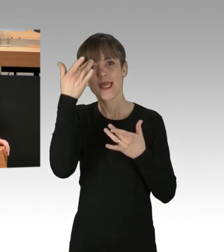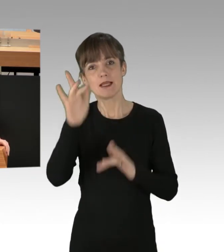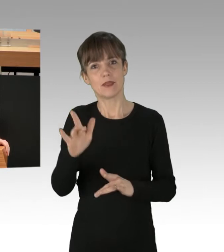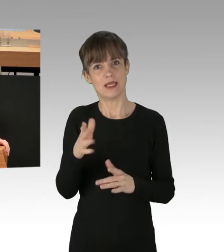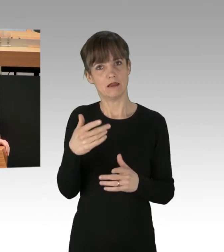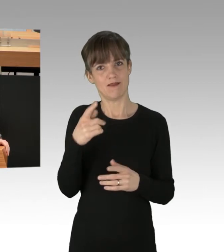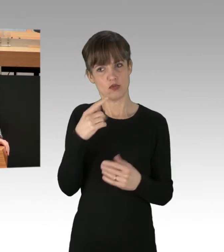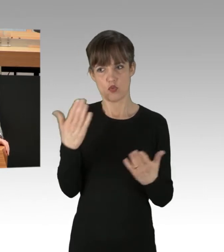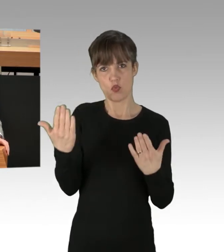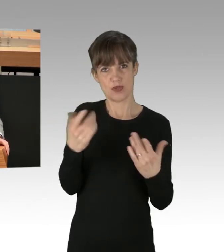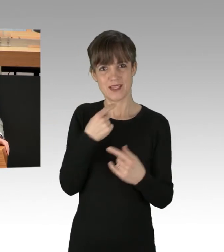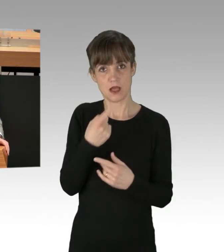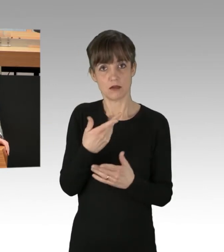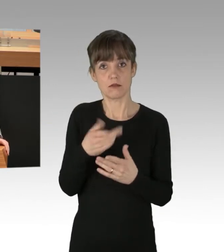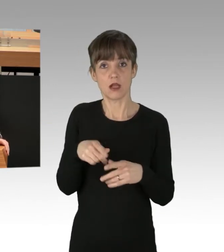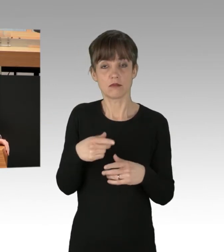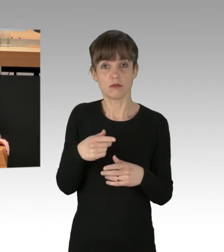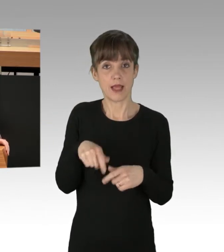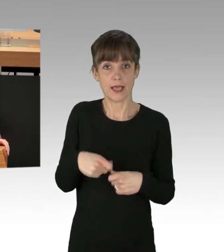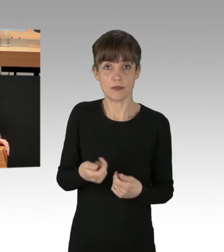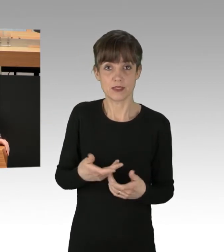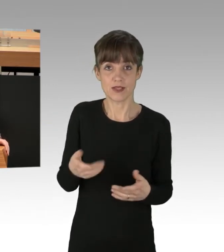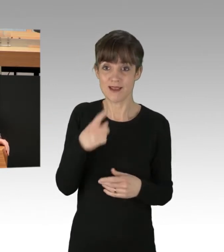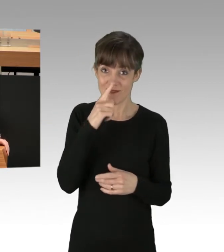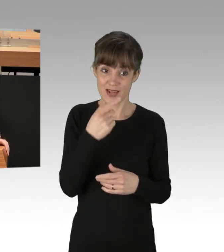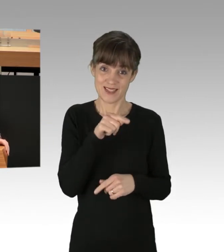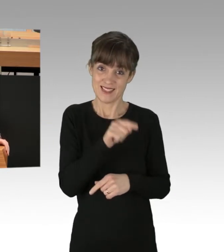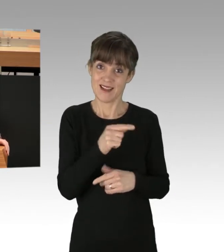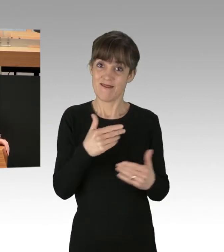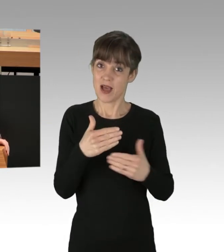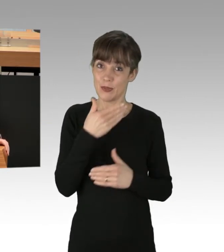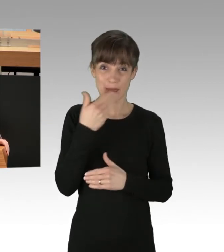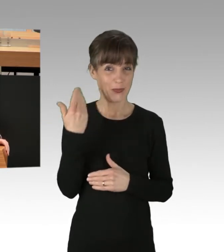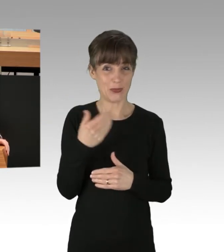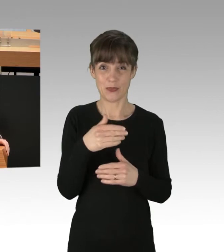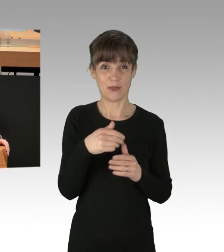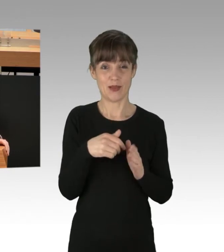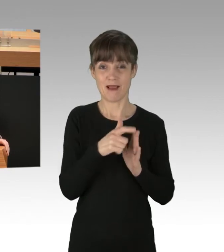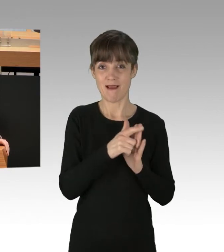dann muss man doch zu dem Schluss kommen, wenn das Verhalten schon nicht legal ist, also ein illegales verhalten,